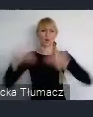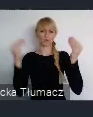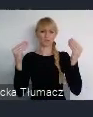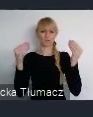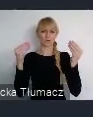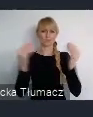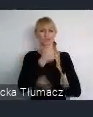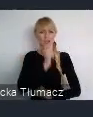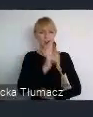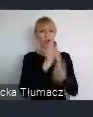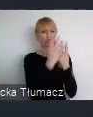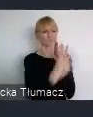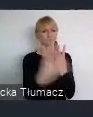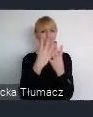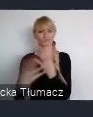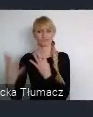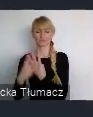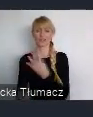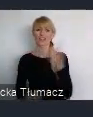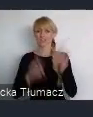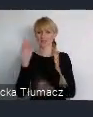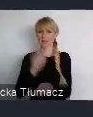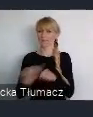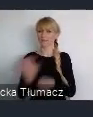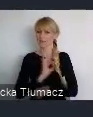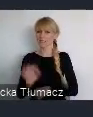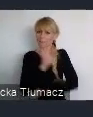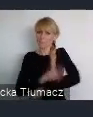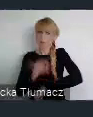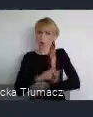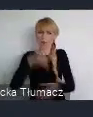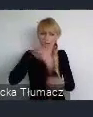okeśloną zieleń. Czasami urządzoną, czasami nieurządzoną, ale o tą zieleń zawsze jest walka.